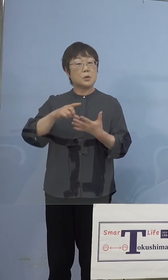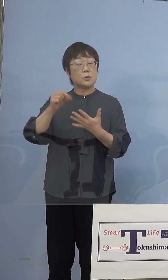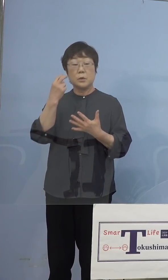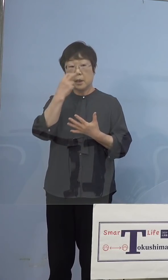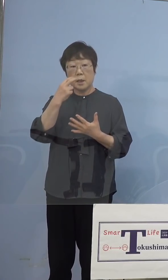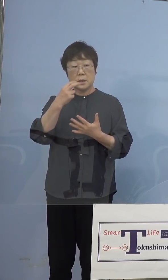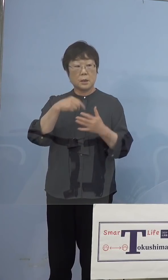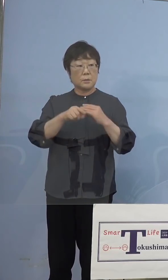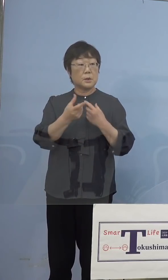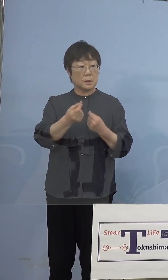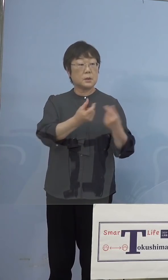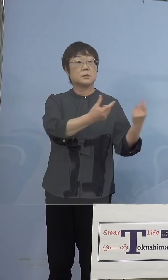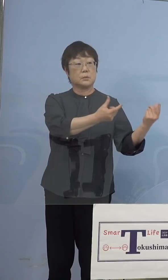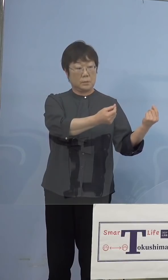（知事） はい